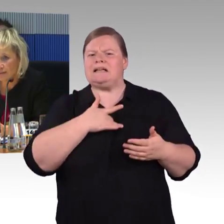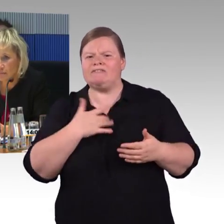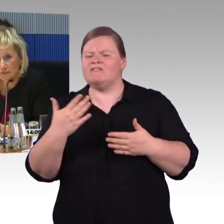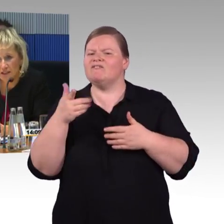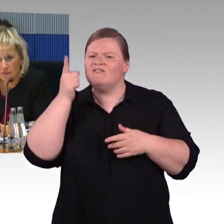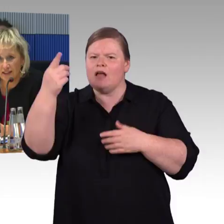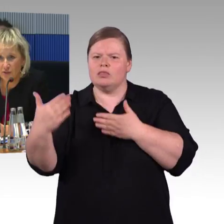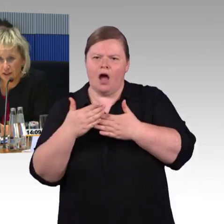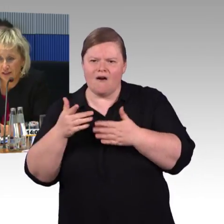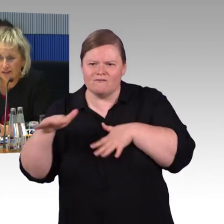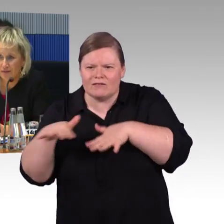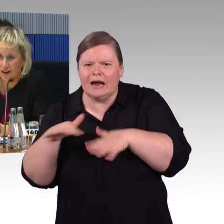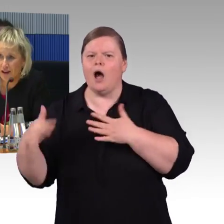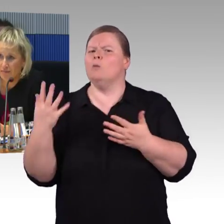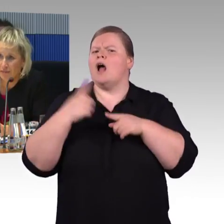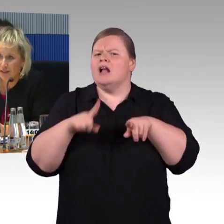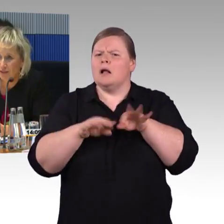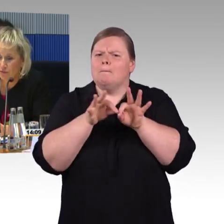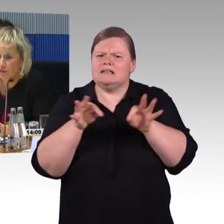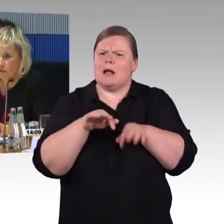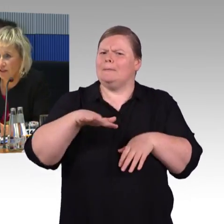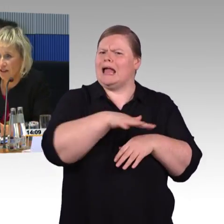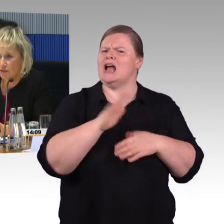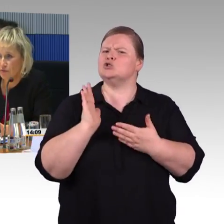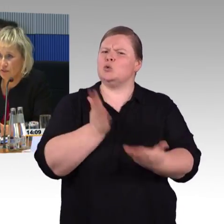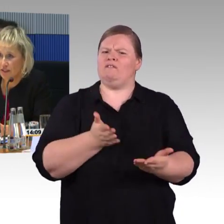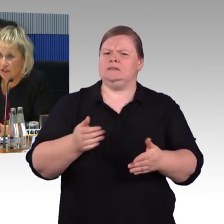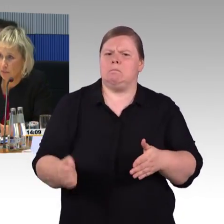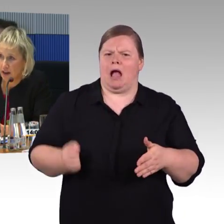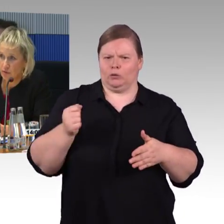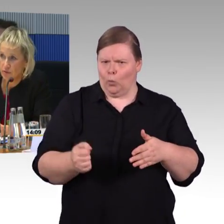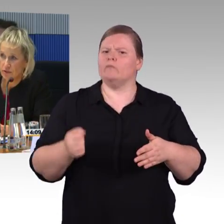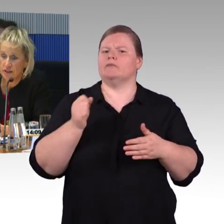dass die Bahn mit dem Thema jetzt zu Ende ist, wir haben 5365 Bahnhöfe.